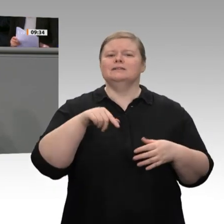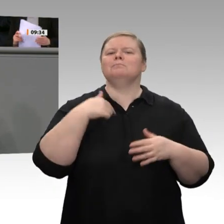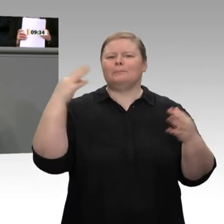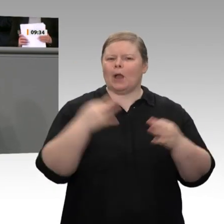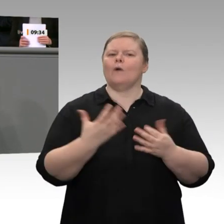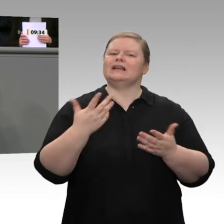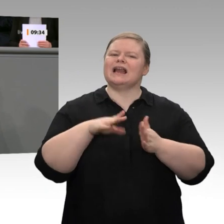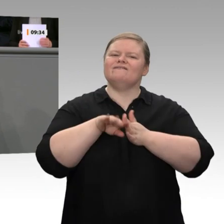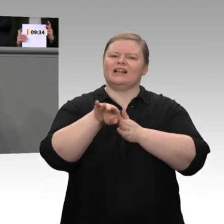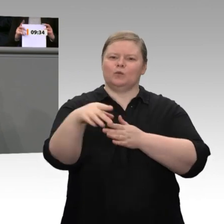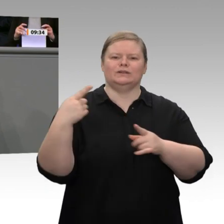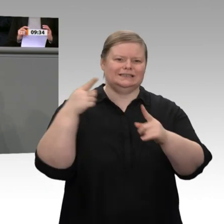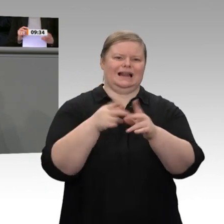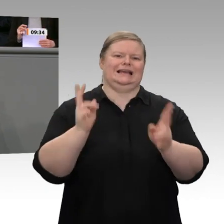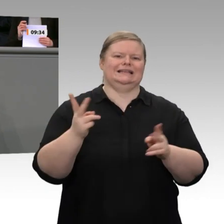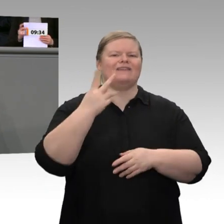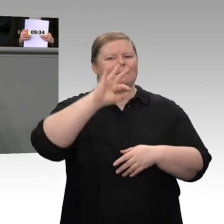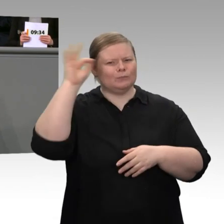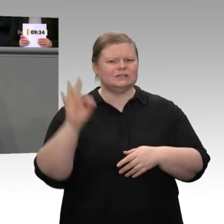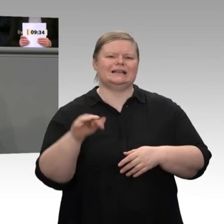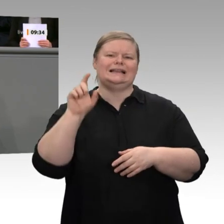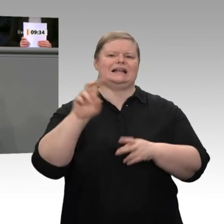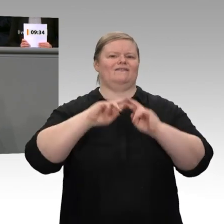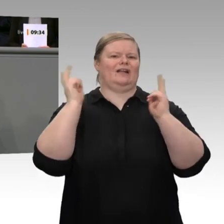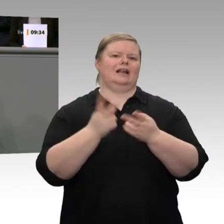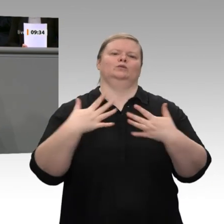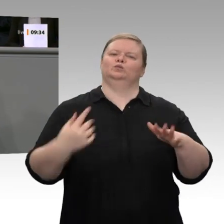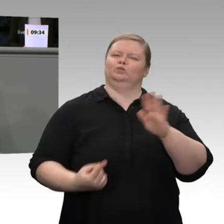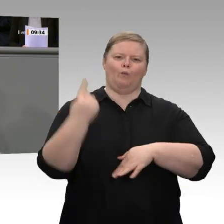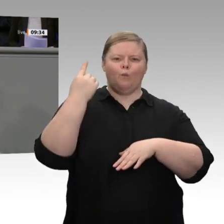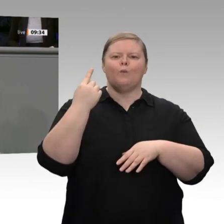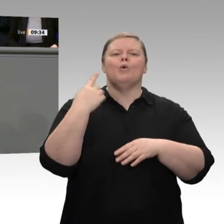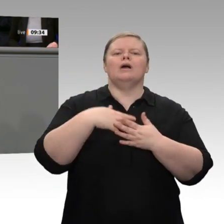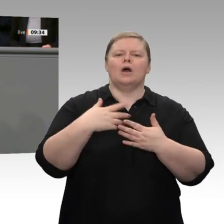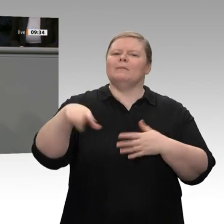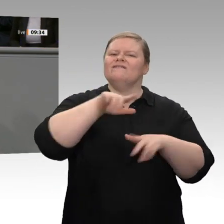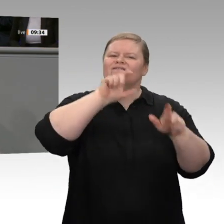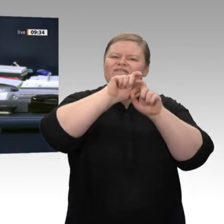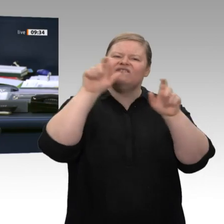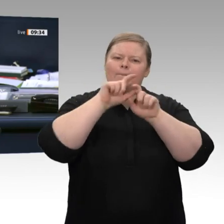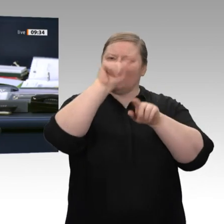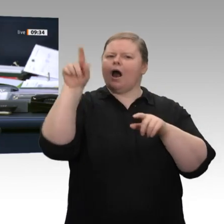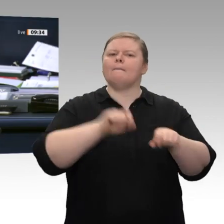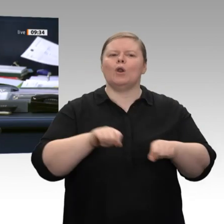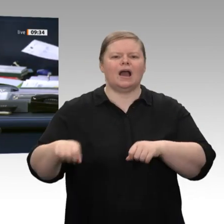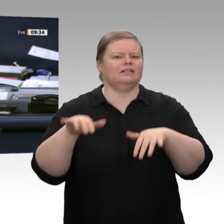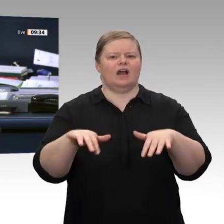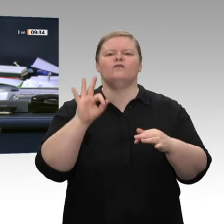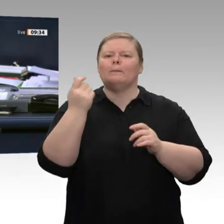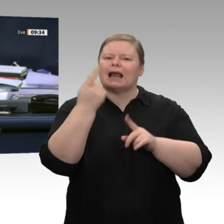EZB-Zinspolitik zurückkommen. Herr Kollege Linnemann, es würde gerne eine Zwischenfrage aus den Reihen der FDP gestellt werden. Gerne im